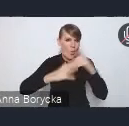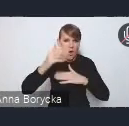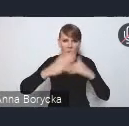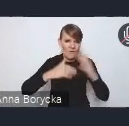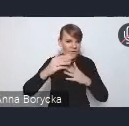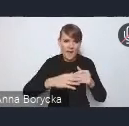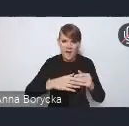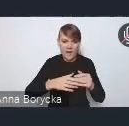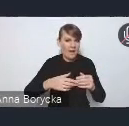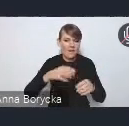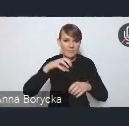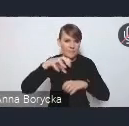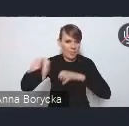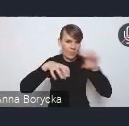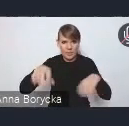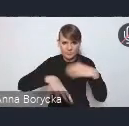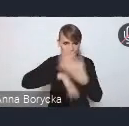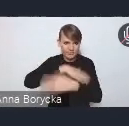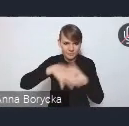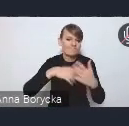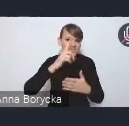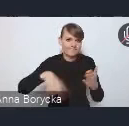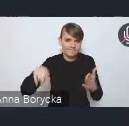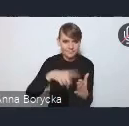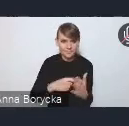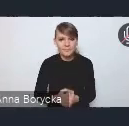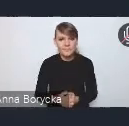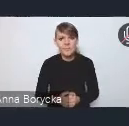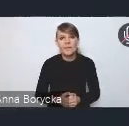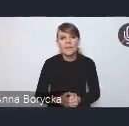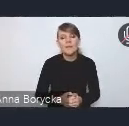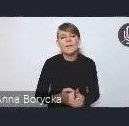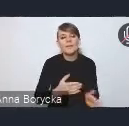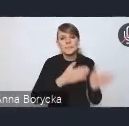Kolejnym takim obszarem wyzwań tematycznych,